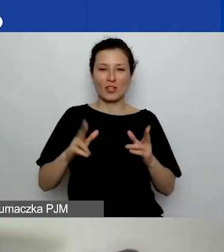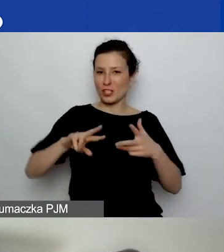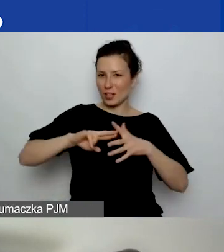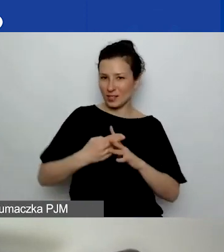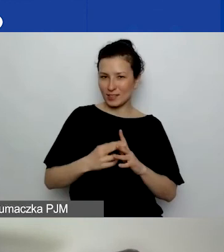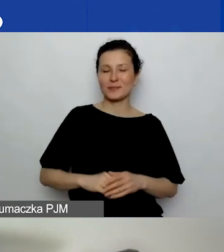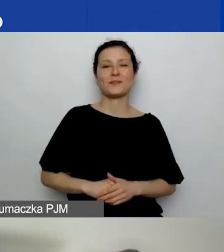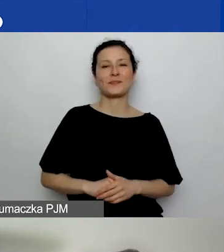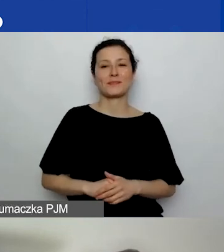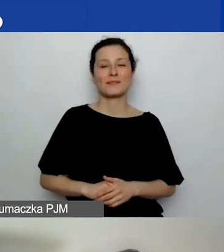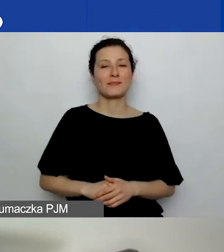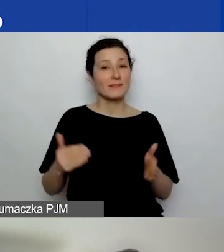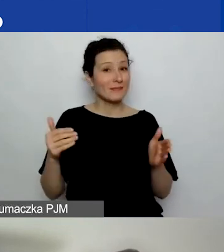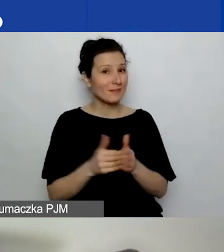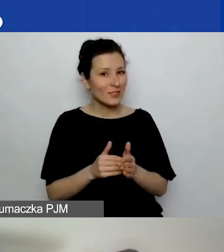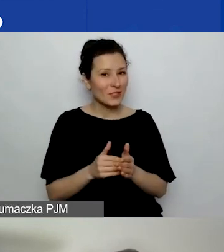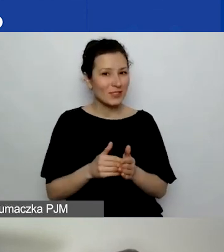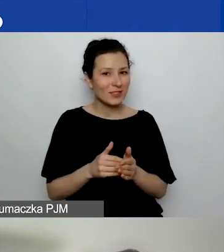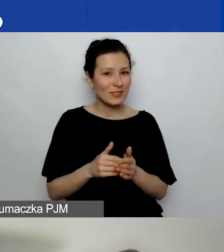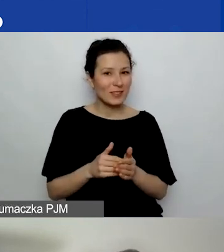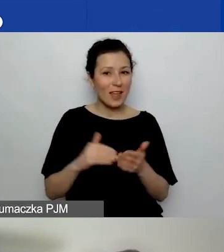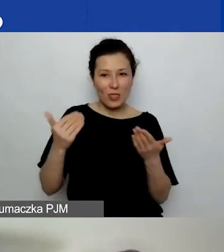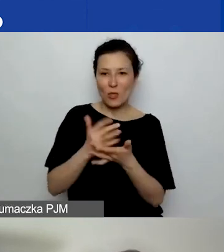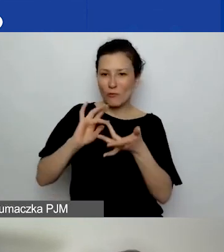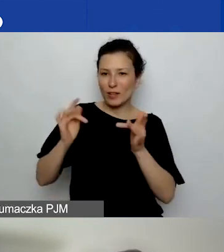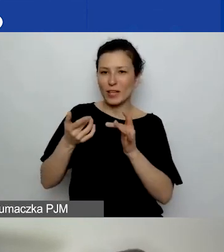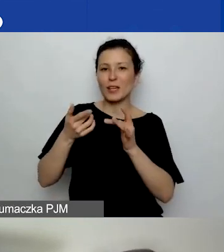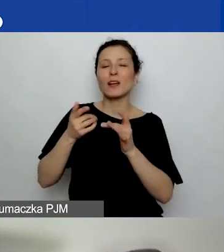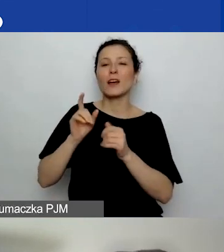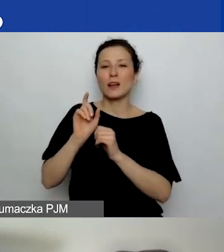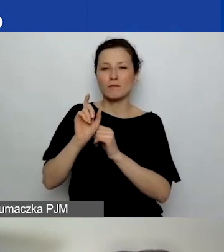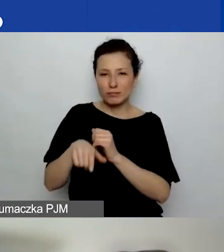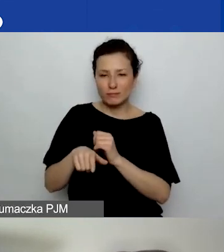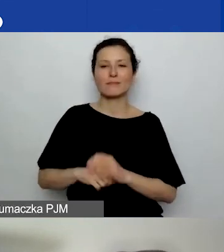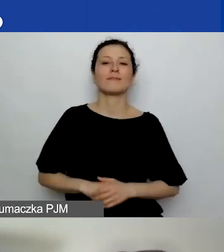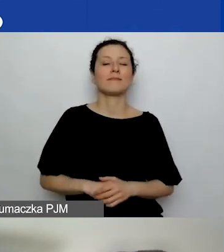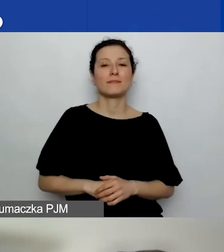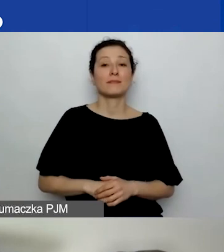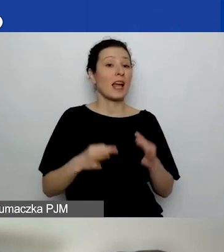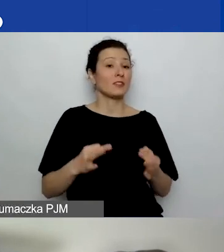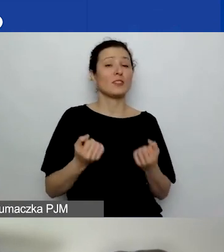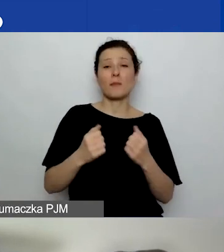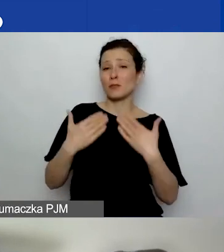Tak że trzeba się zarejestrować. Na dzisiaj bardzo dziękuję naszym ekspertkom.